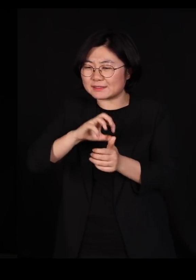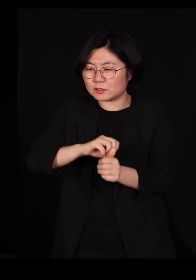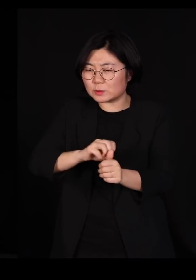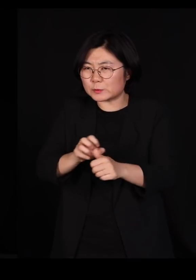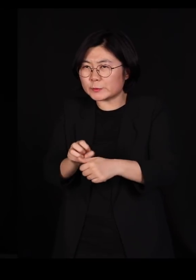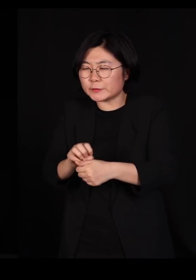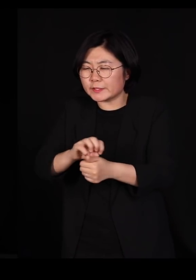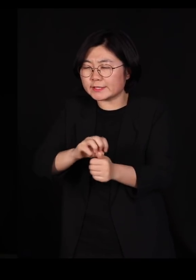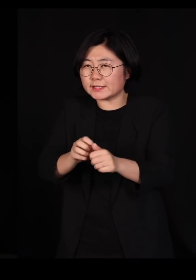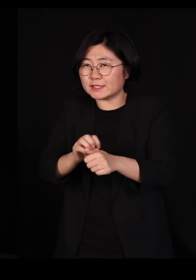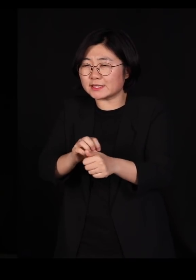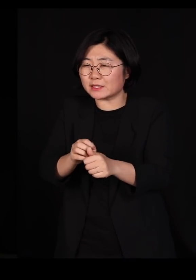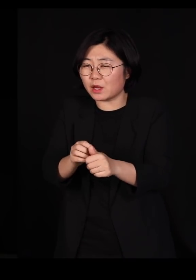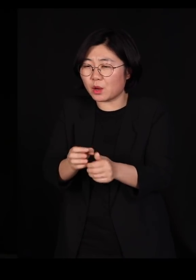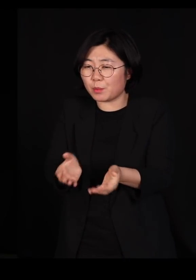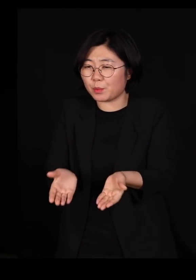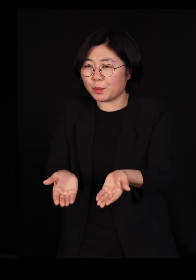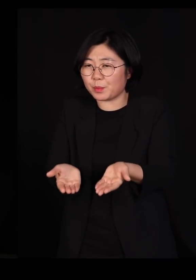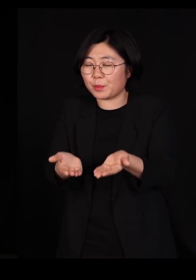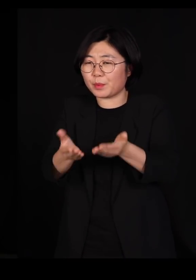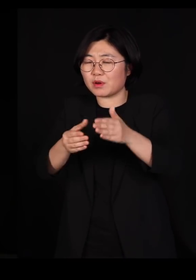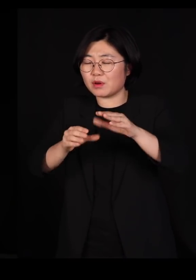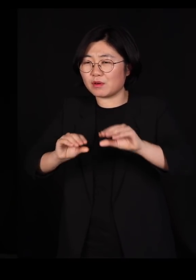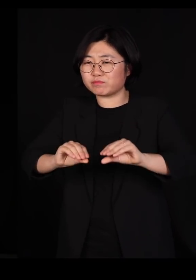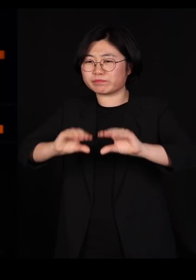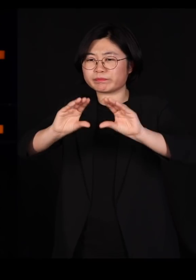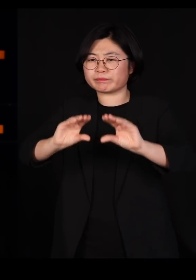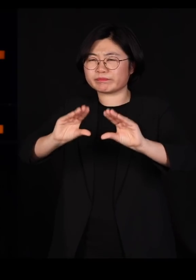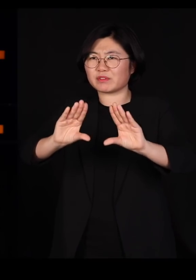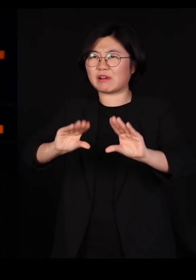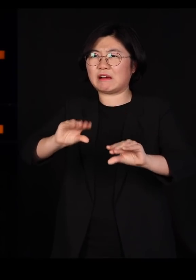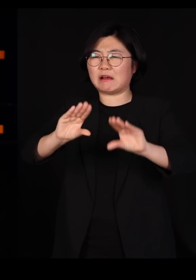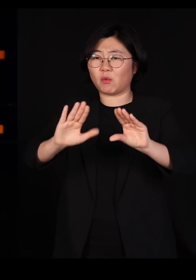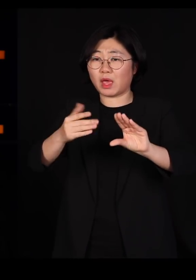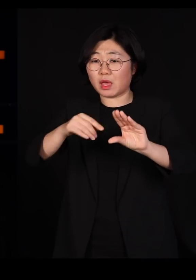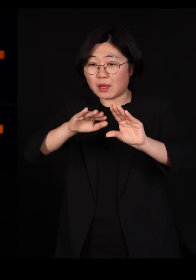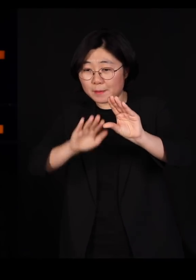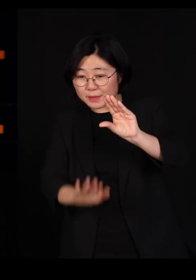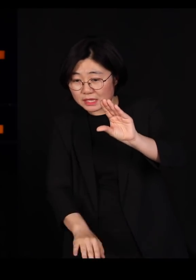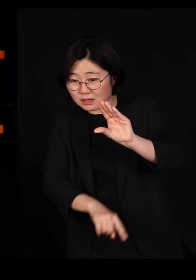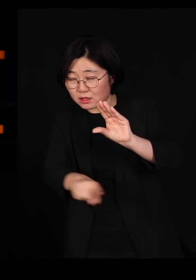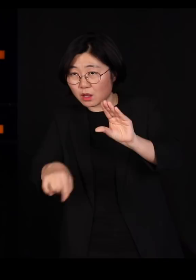위로 올라갈수록 점점 농축이 일어납니다 그래서 물 속에 사는 작은 곤충들은